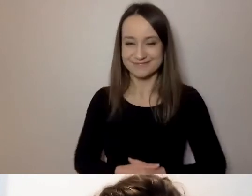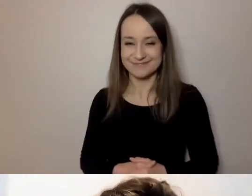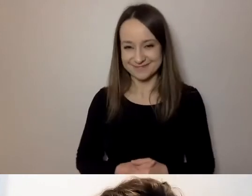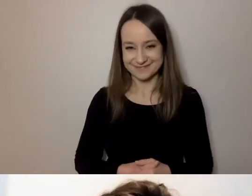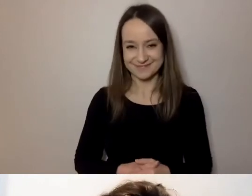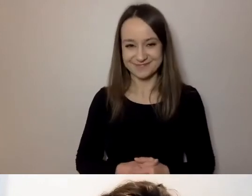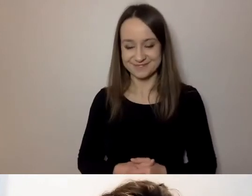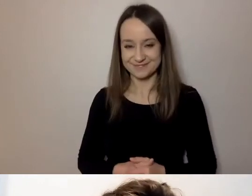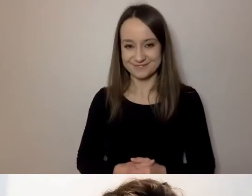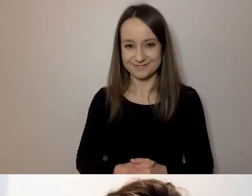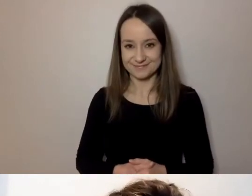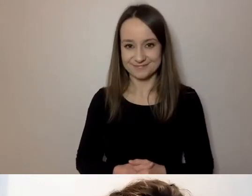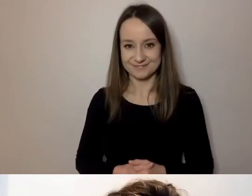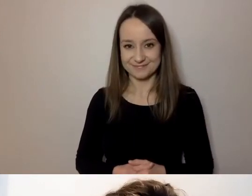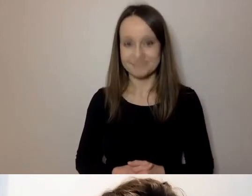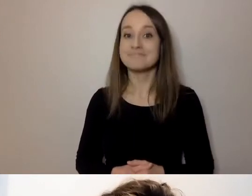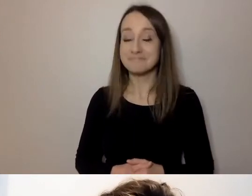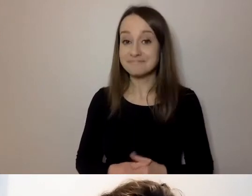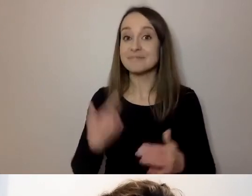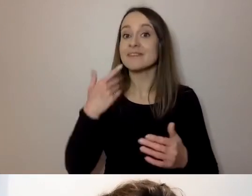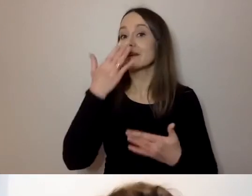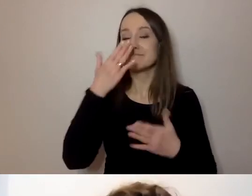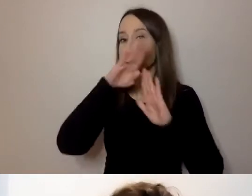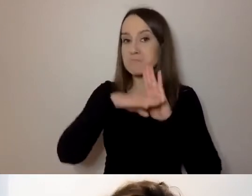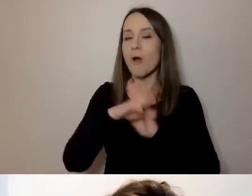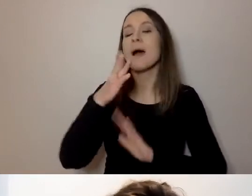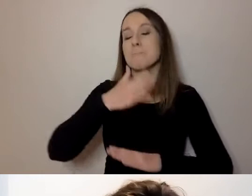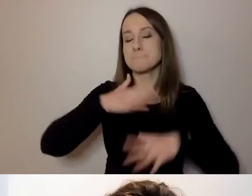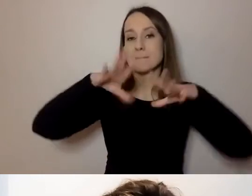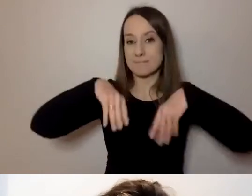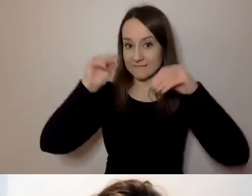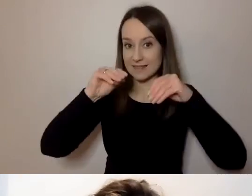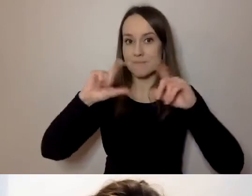Program jest taki: Mamy wstęp, czyli to, co teraz mówię.